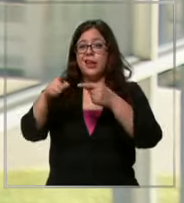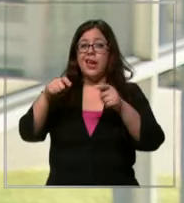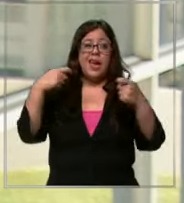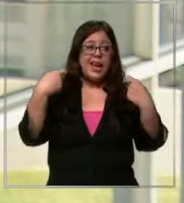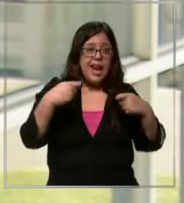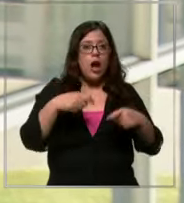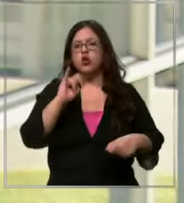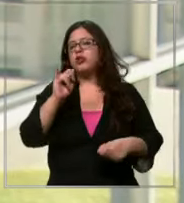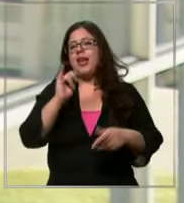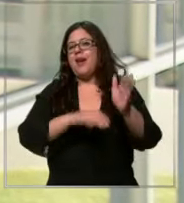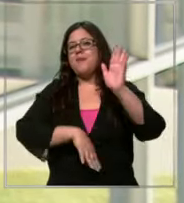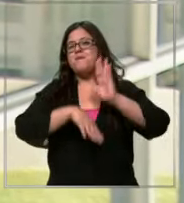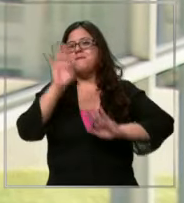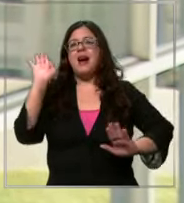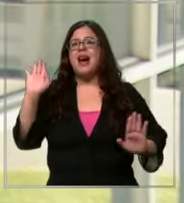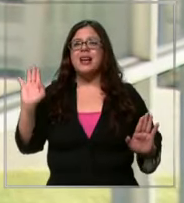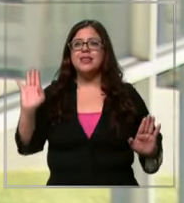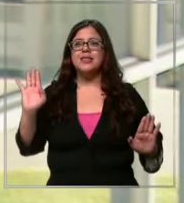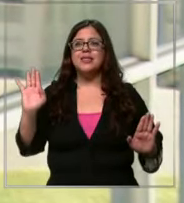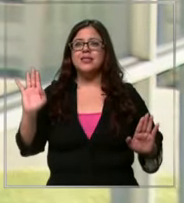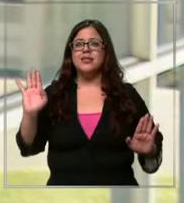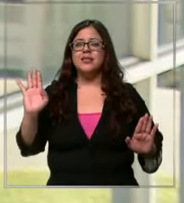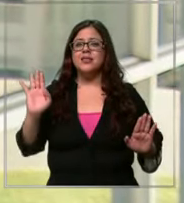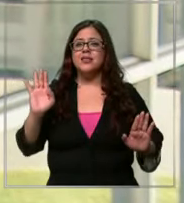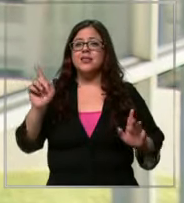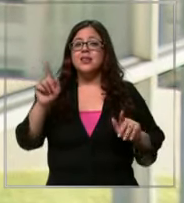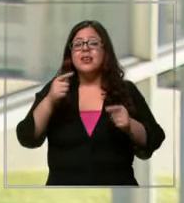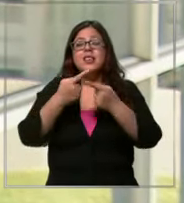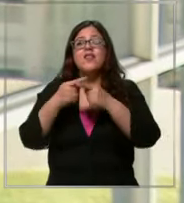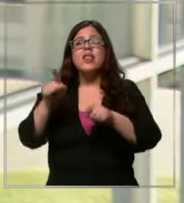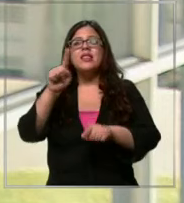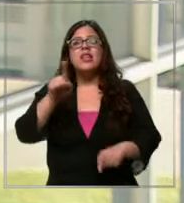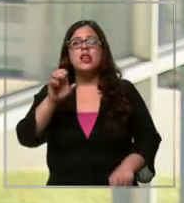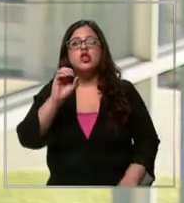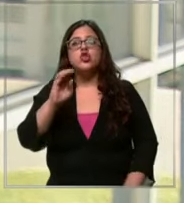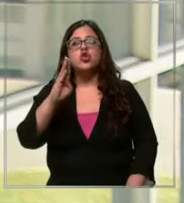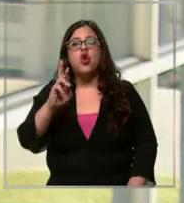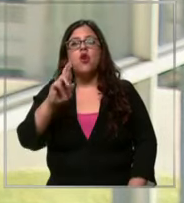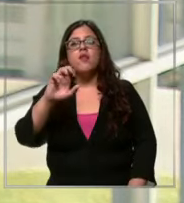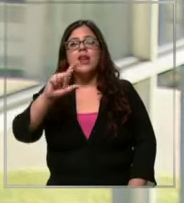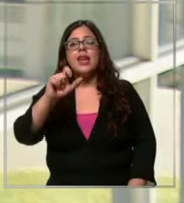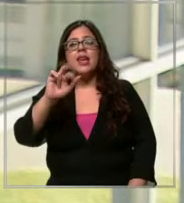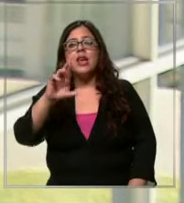hay es más cara que la línea de sobregiro pero si a uno le dan tres cuotas pago contado son